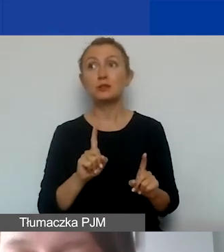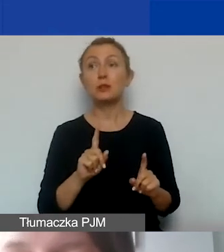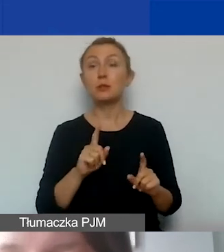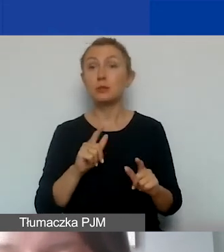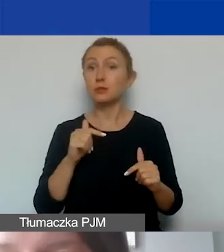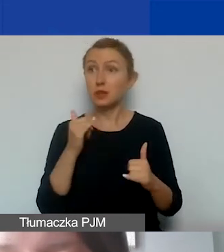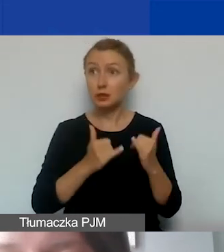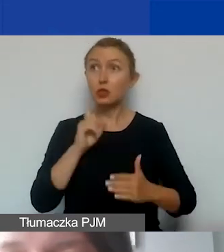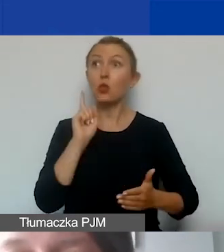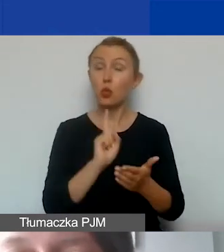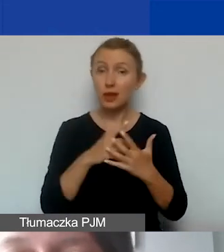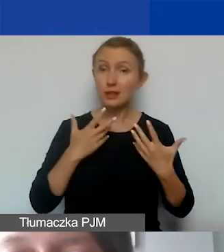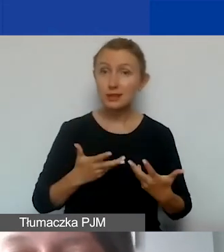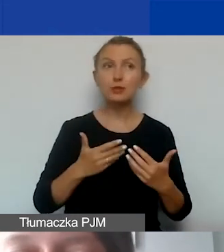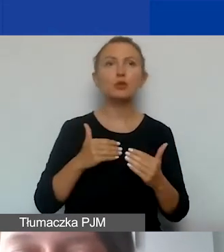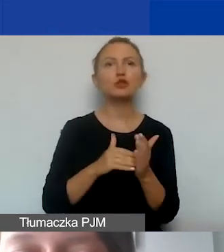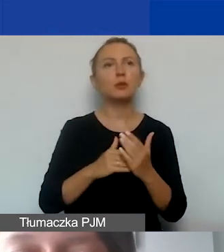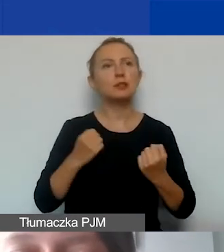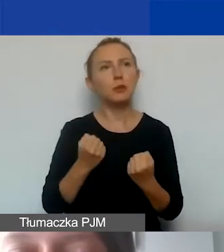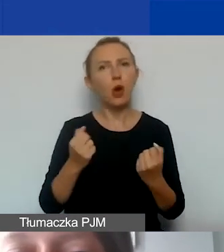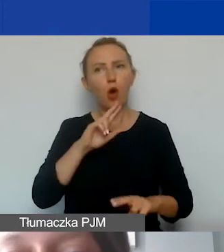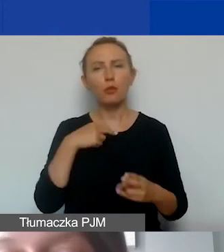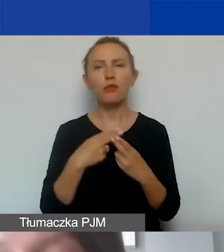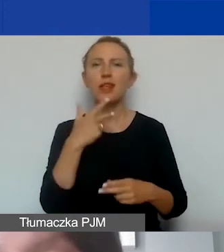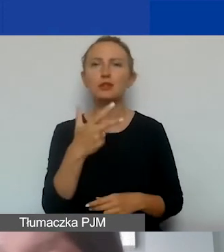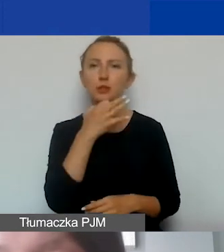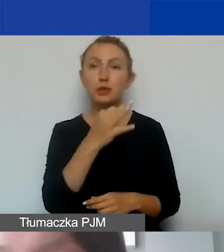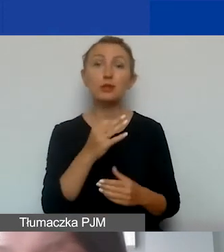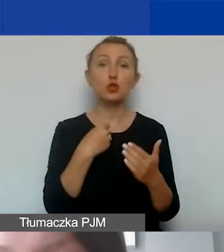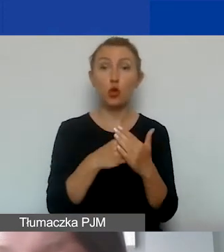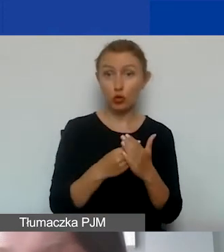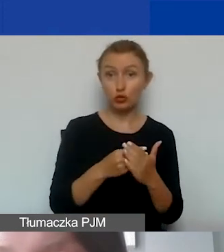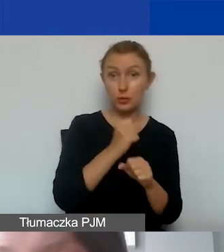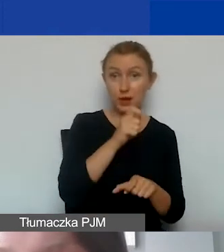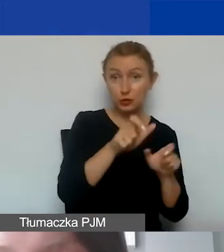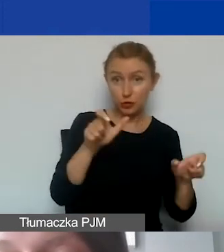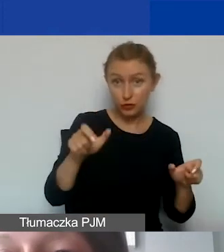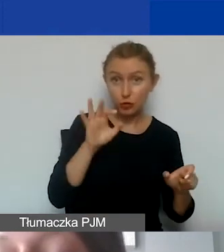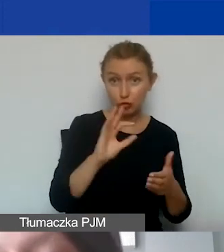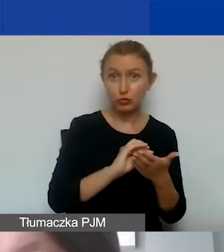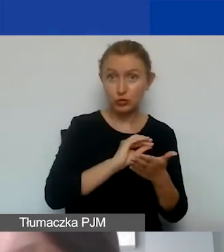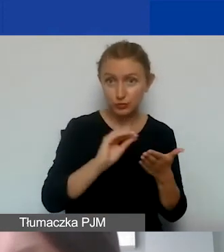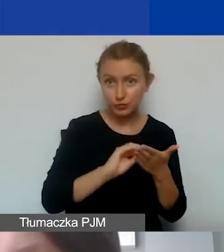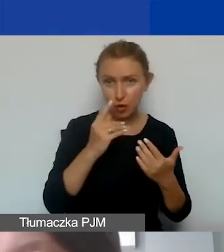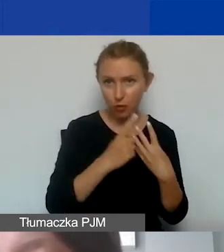proszę zawsze odpowiedzieć sobie na trzy pytania. Czy koszty personelu prawidłowo określiliśmy? To jest o tyle ważne,